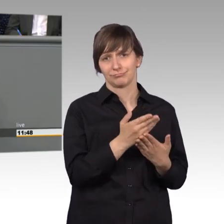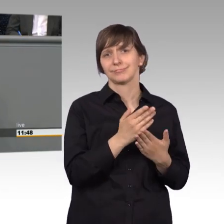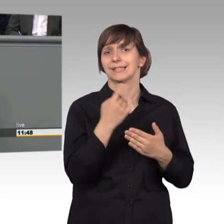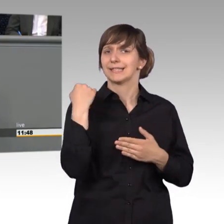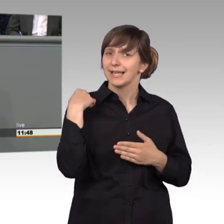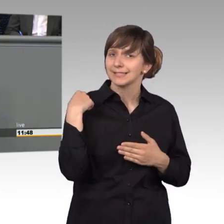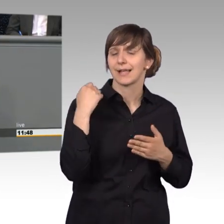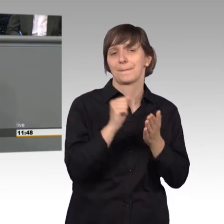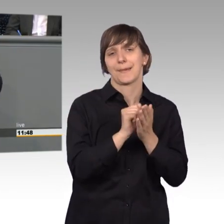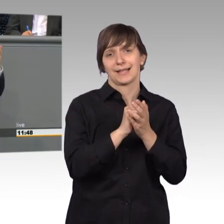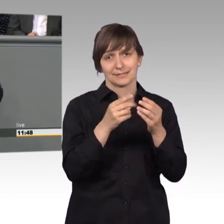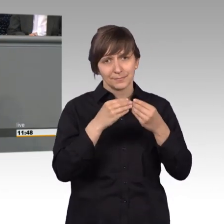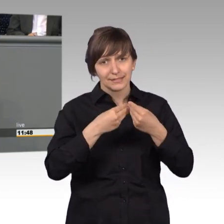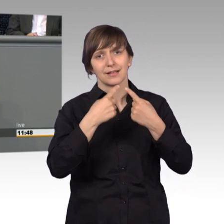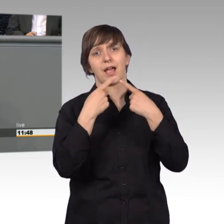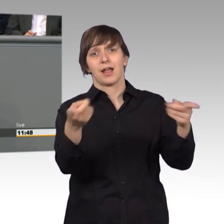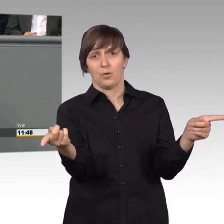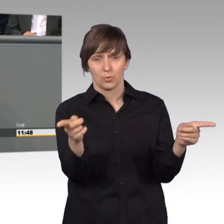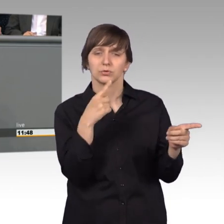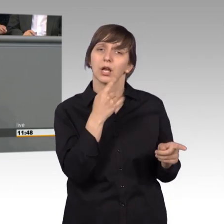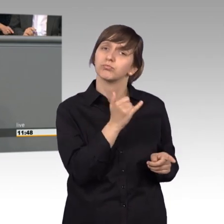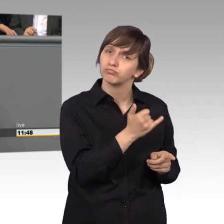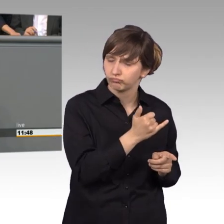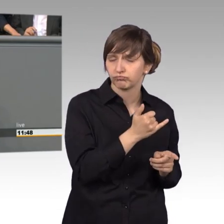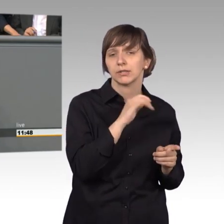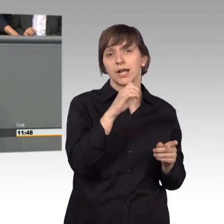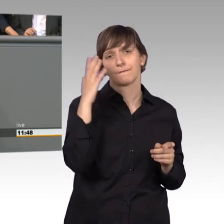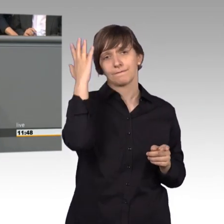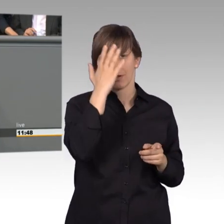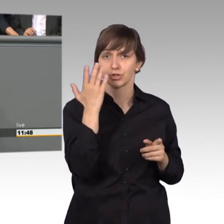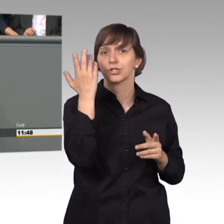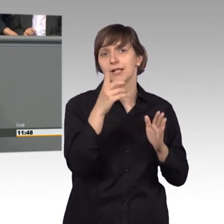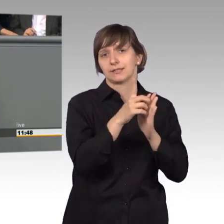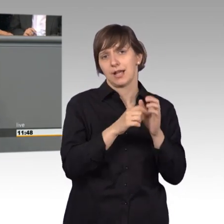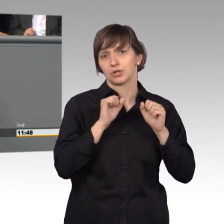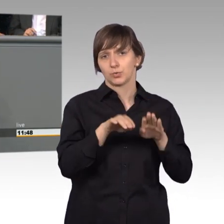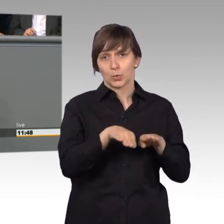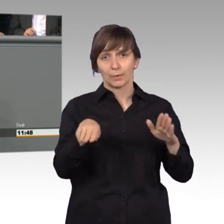in Aussicht gestellt hat, dass auch ihr die Datenschutzgrundverordnung nachbessern wollt. [Zwischenruf]